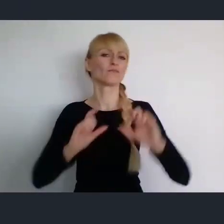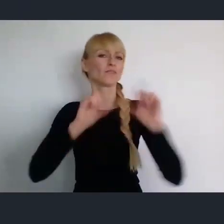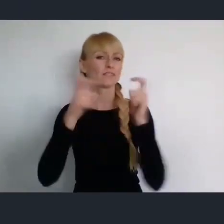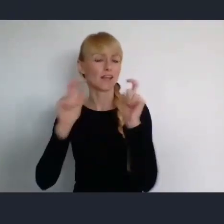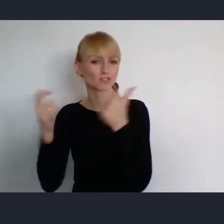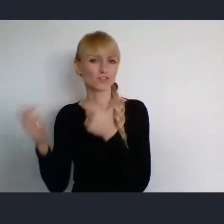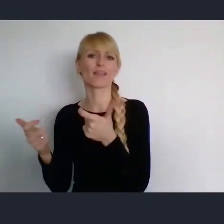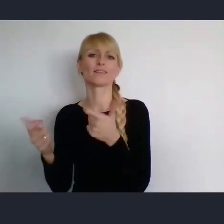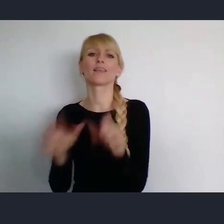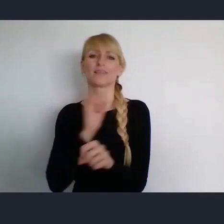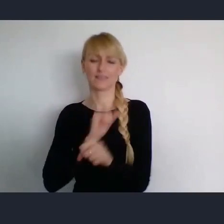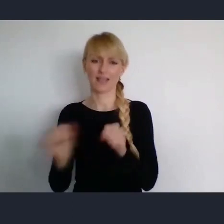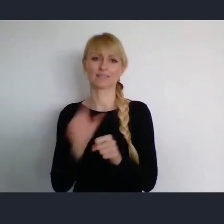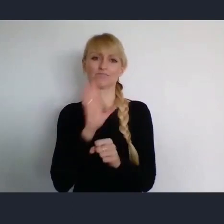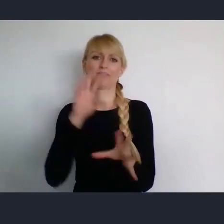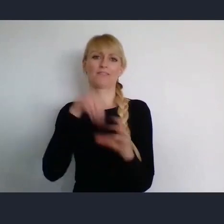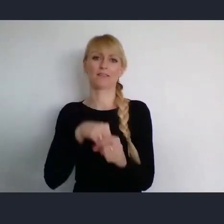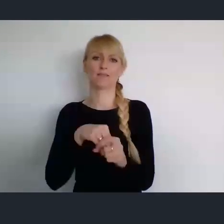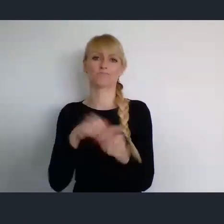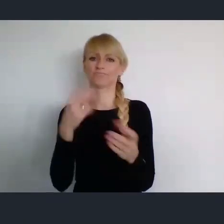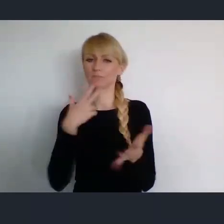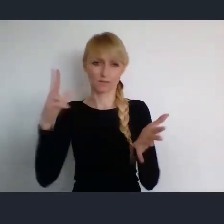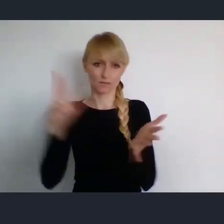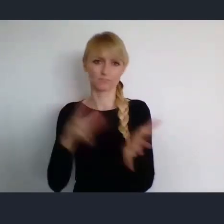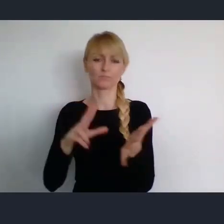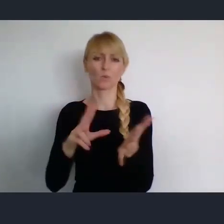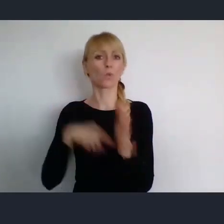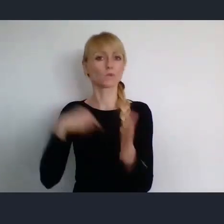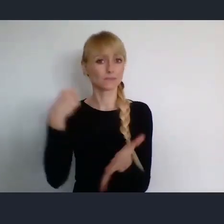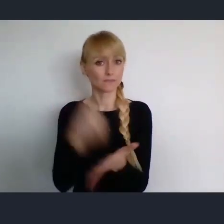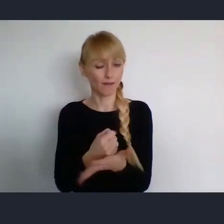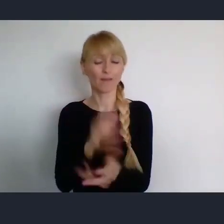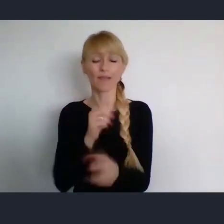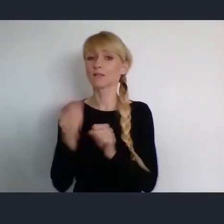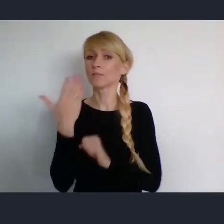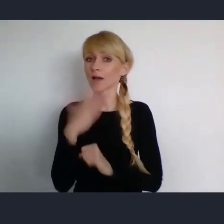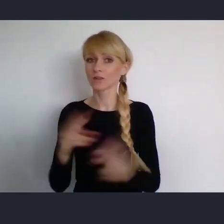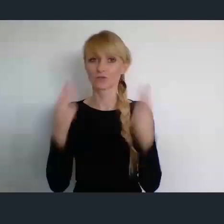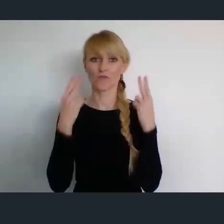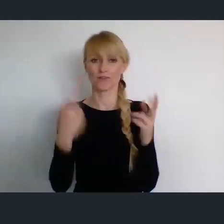rangę ustawową jest ważne, dla bardzo różnych środowisk w Polsce.